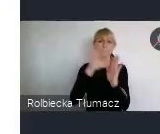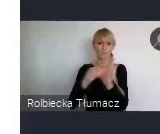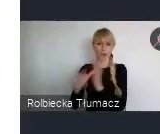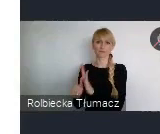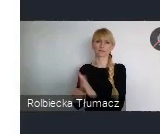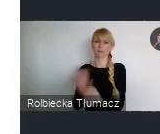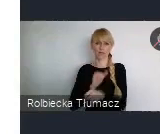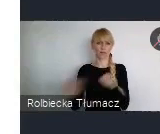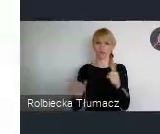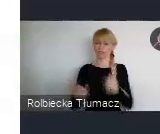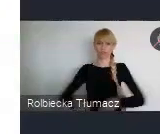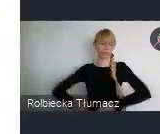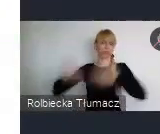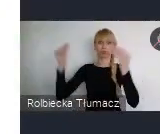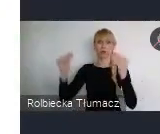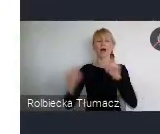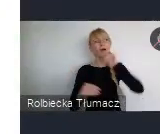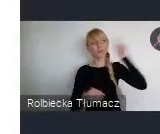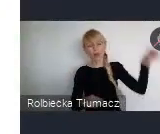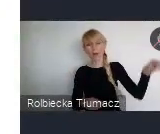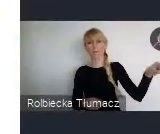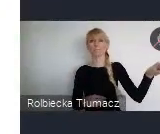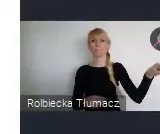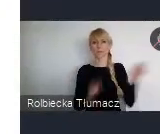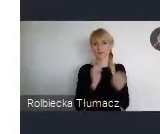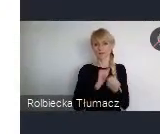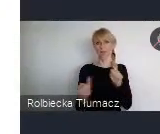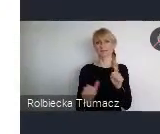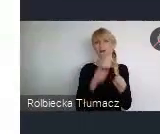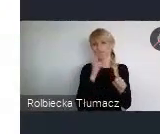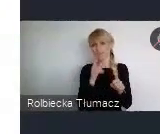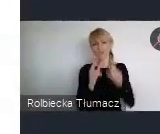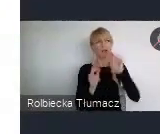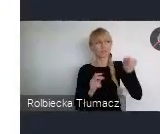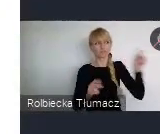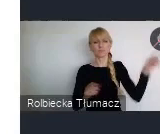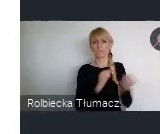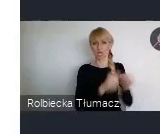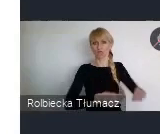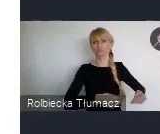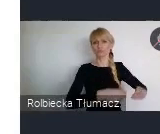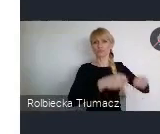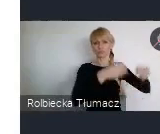ze względu na..prawda one są już za daleko, za wysoko. Innymi budżetami też często dysponują.